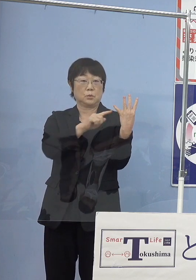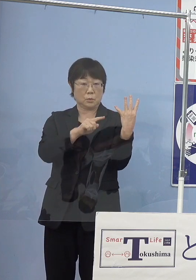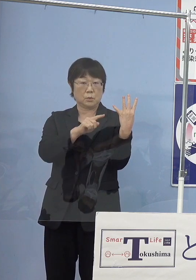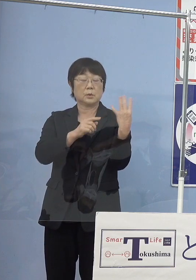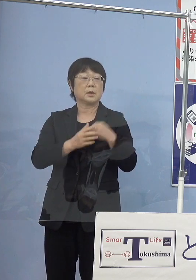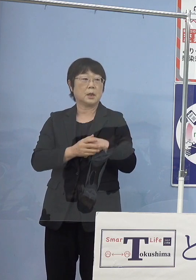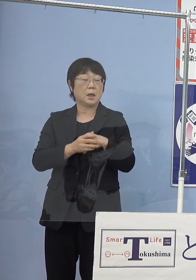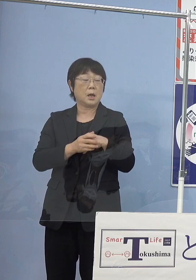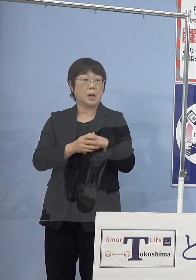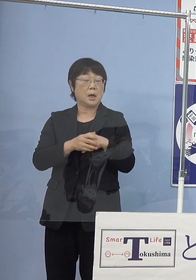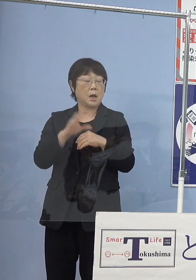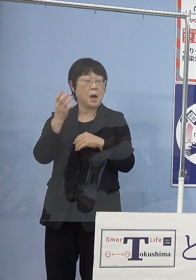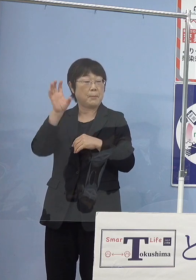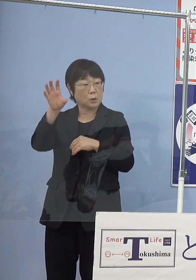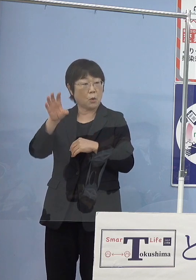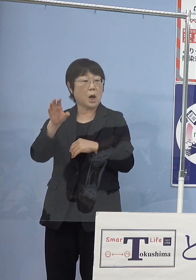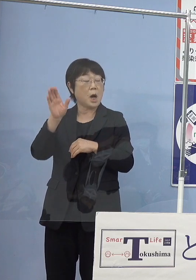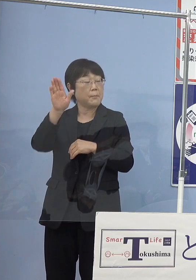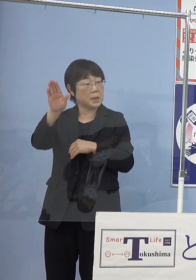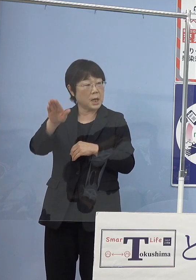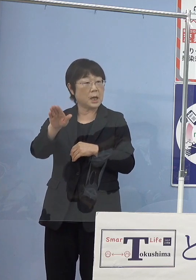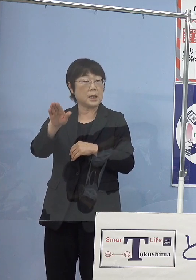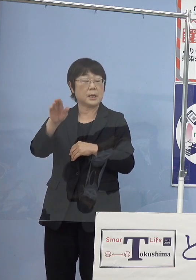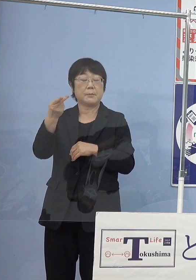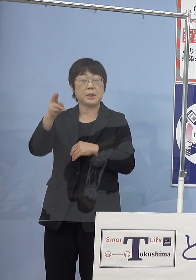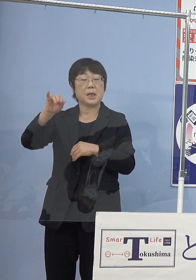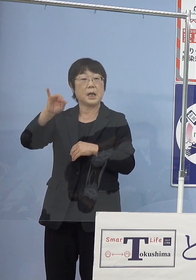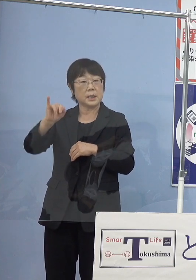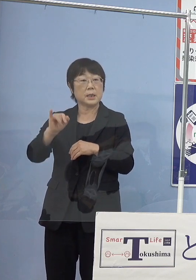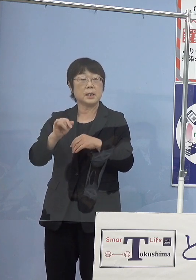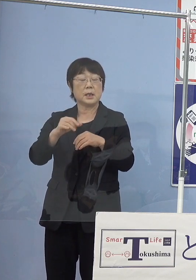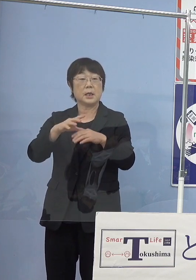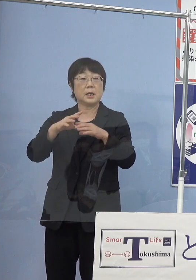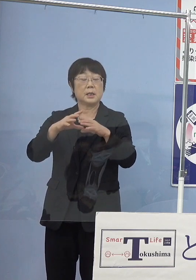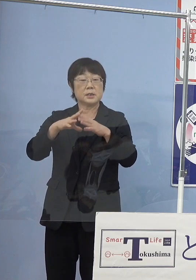またパトカーは1台これが全国初 都道府県警としてはですね